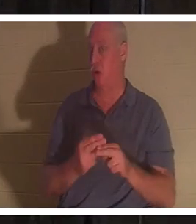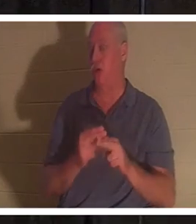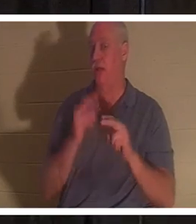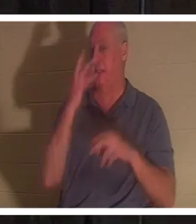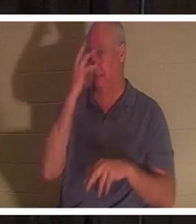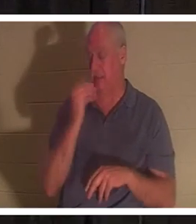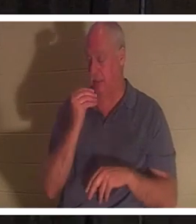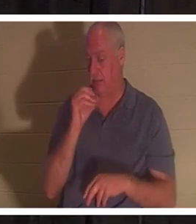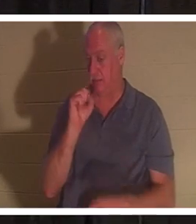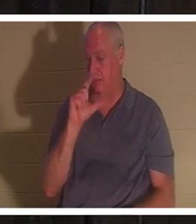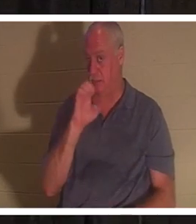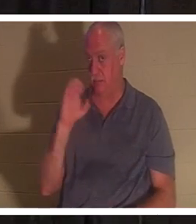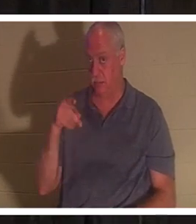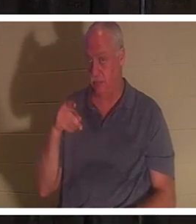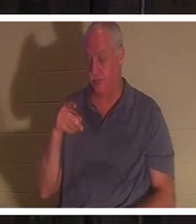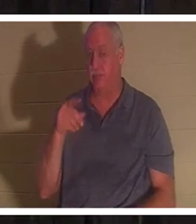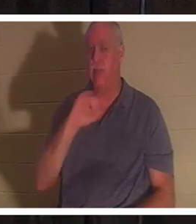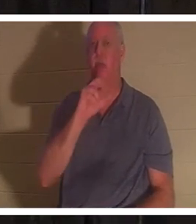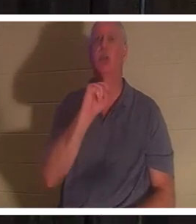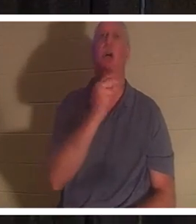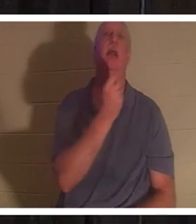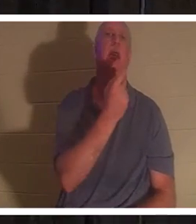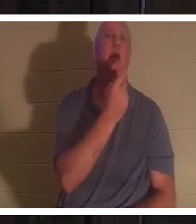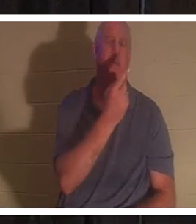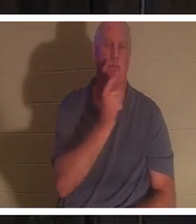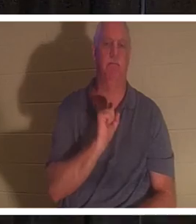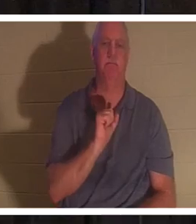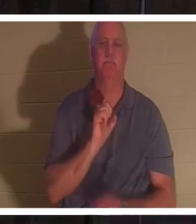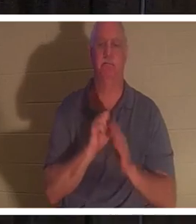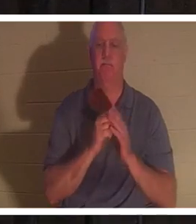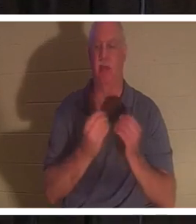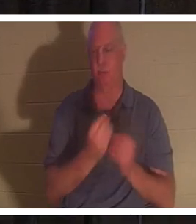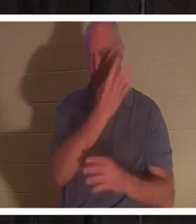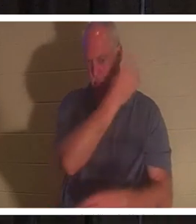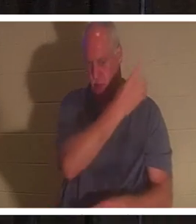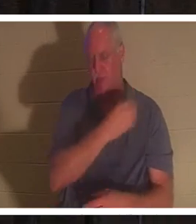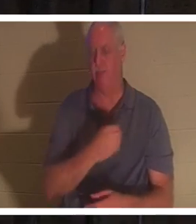откройте вместе со мной 11-ю главу Иоанна. Но у меня она есть и в PowerPoint, если вы не хотите ее искать